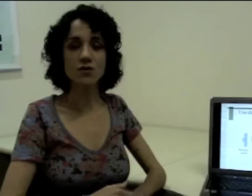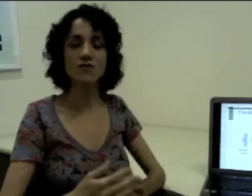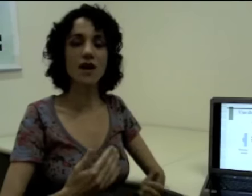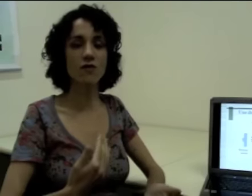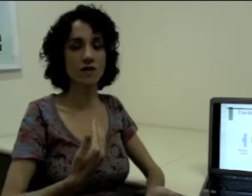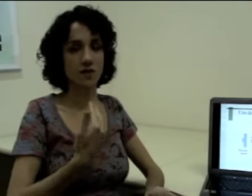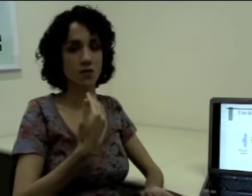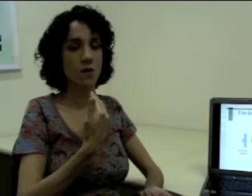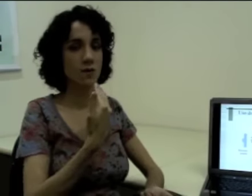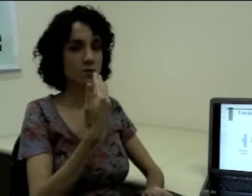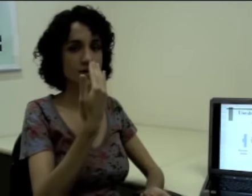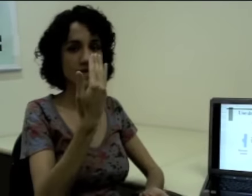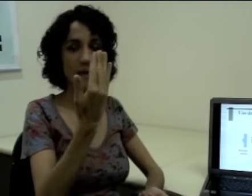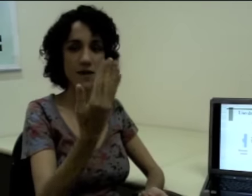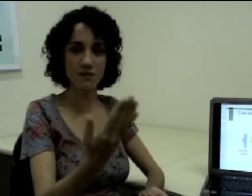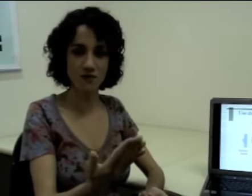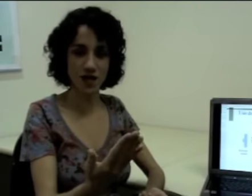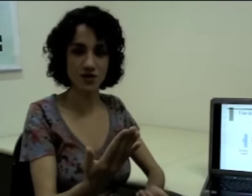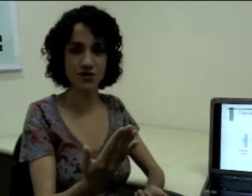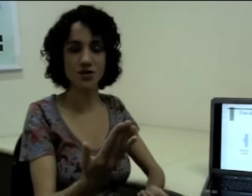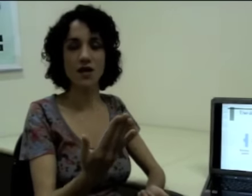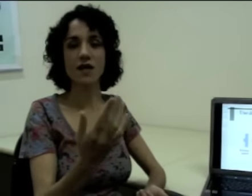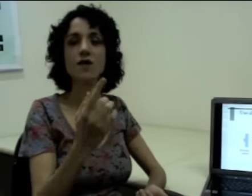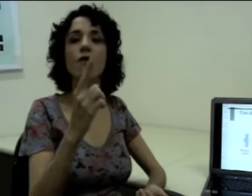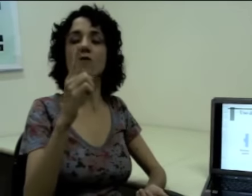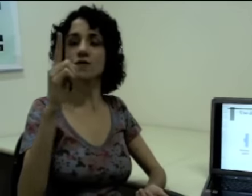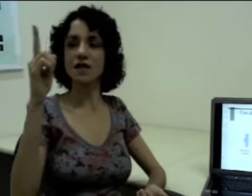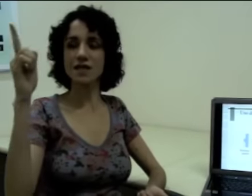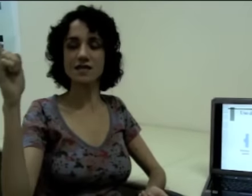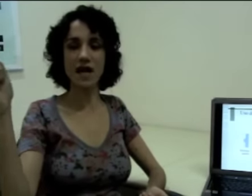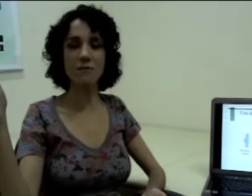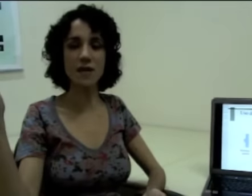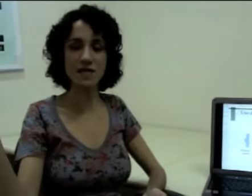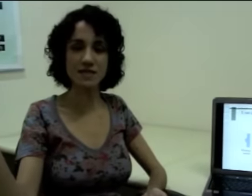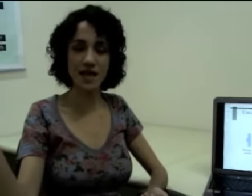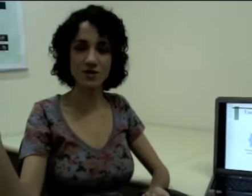Se eu estiver conversando com uma pessoa que está à minha frente e outra que está presente